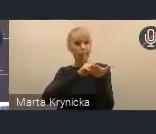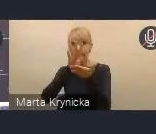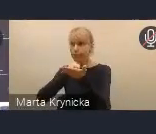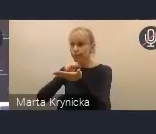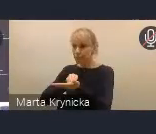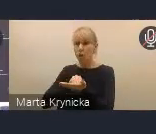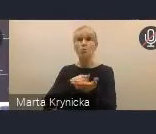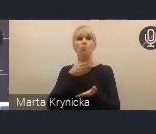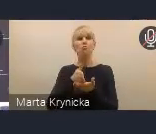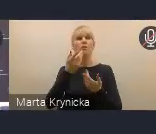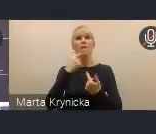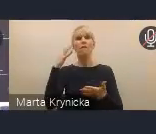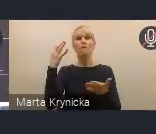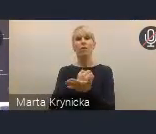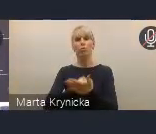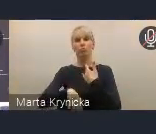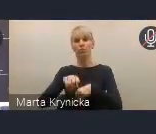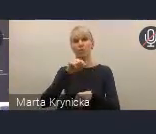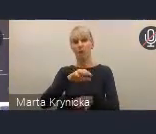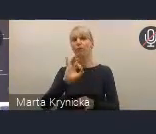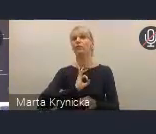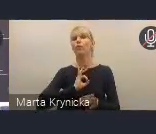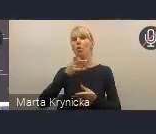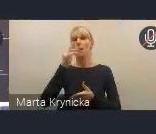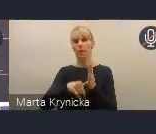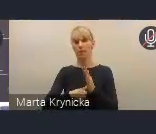Monitorowanie KPM-u będzie opierać się